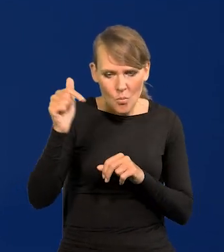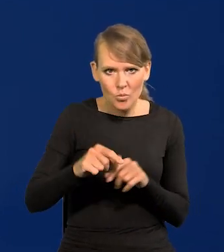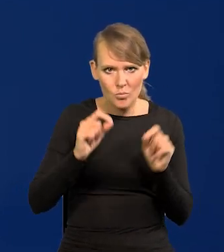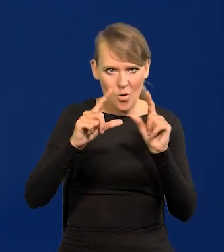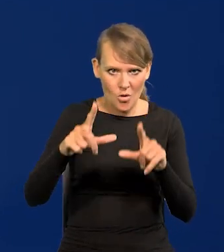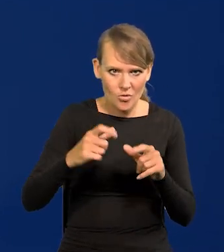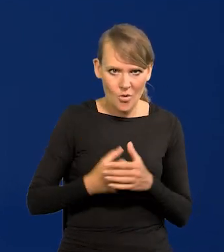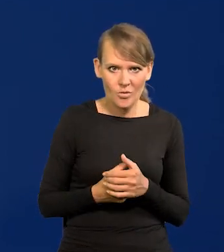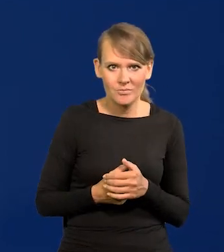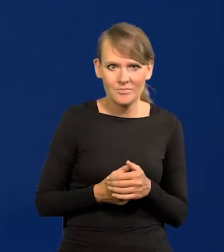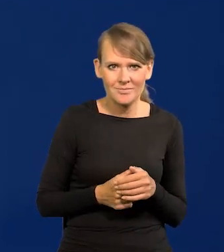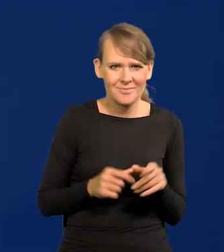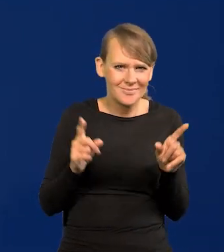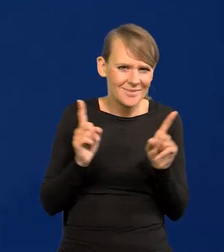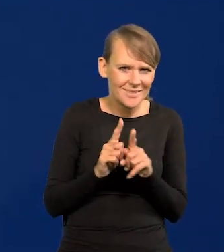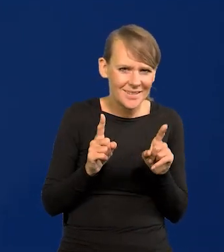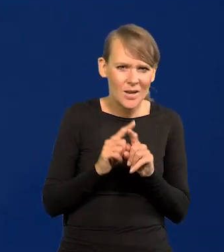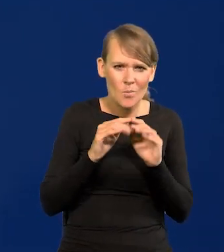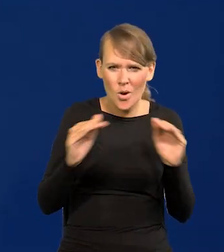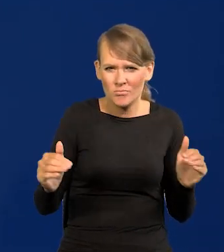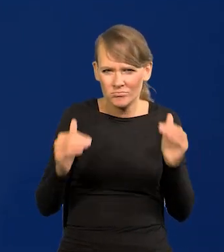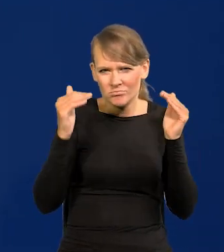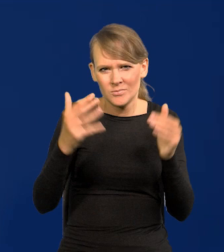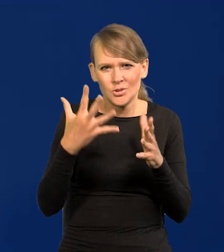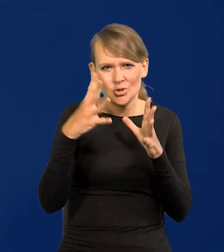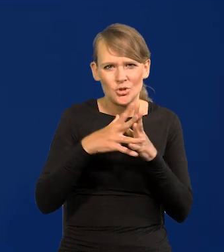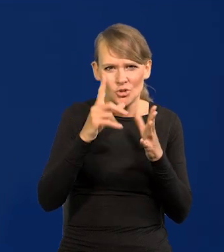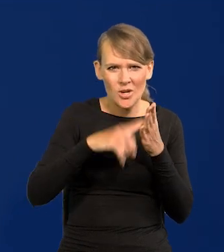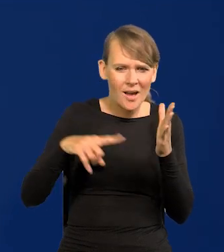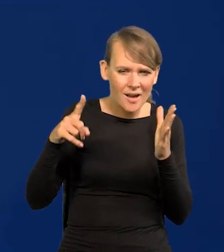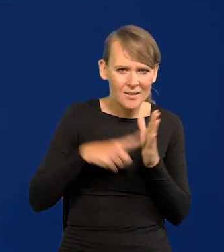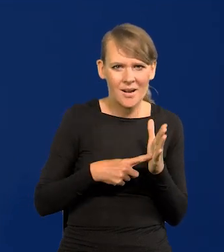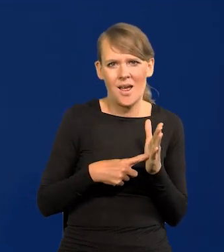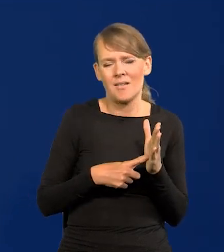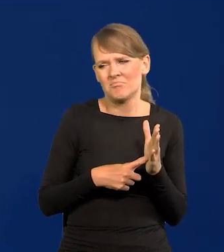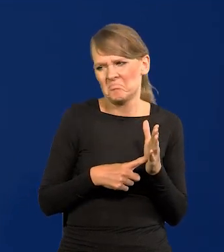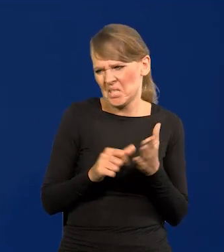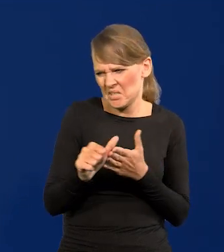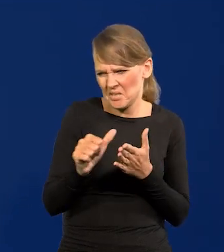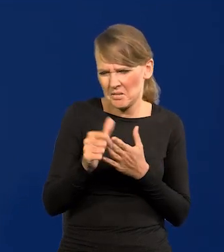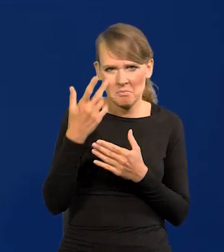Weszliśmy na niesamowicie wysoki poziom. Dziesięć razy, raz za razem, czy jedenaście, już nie pamiętam.